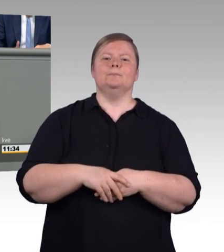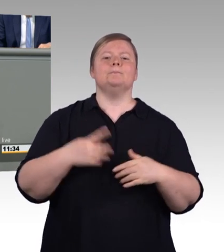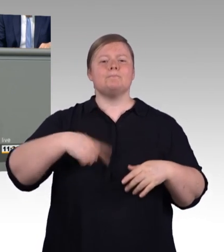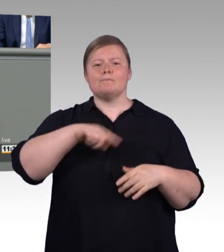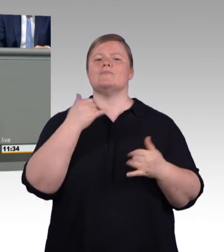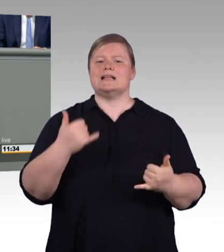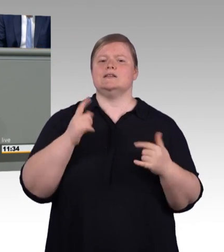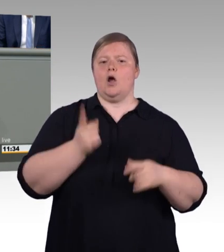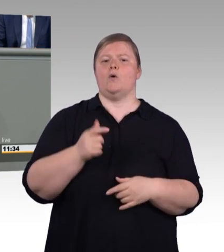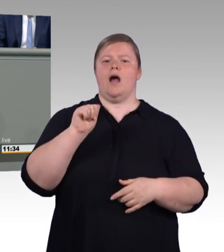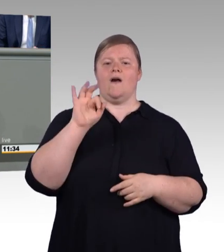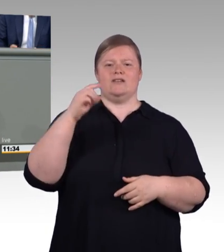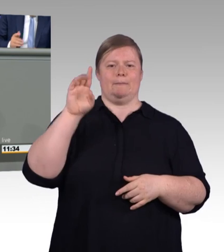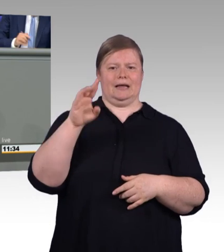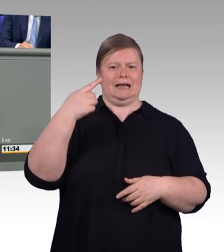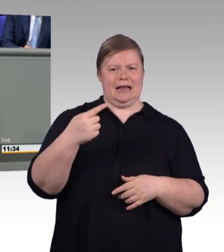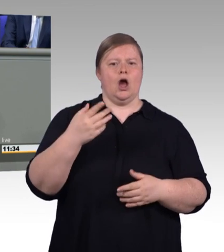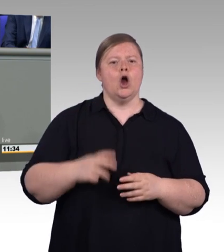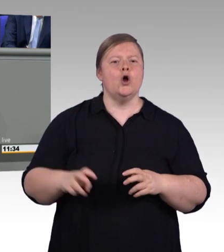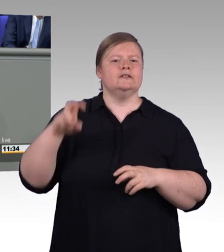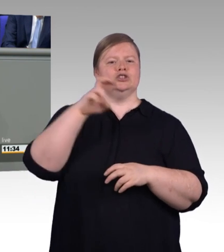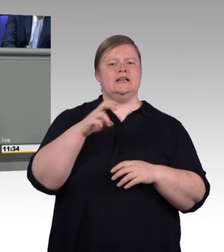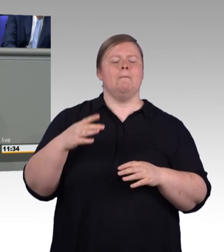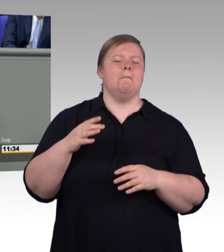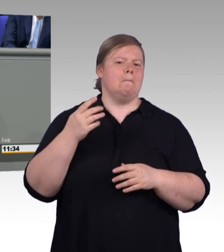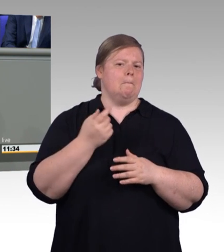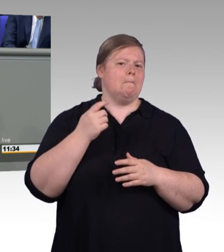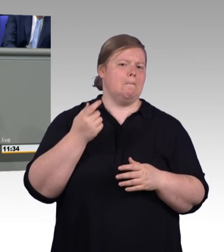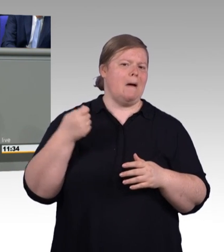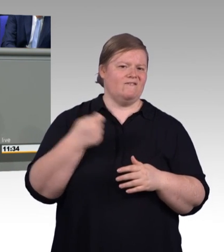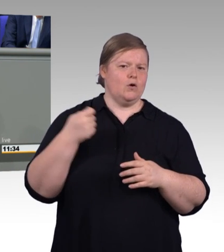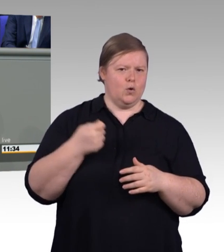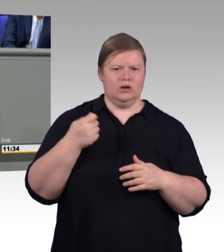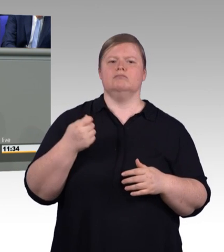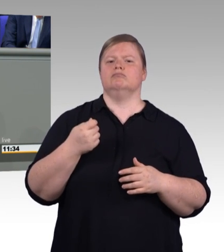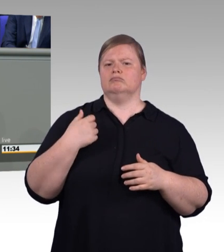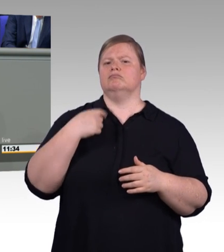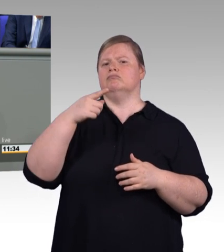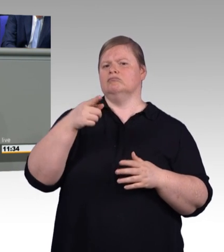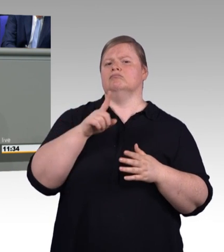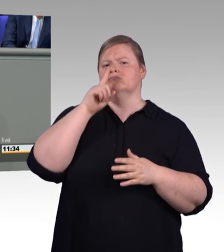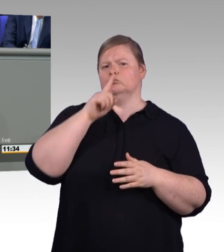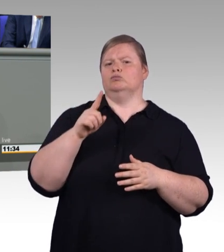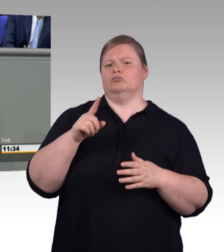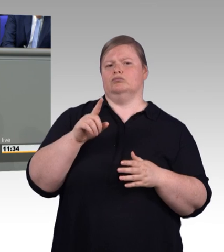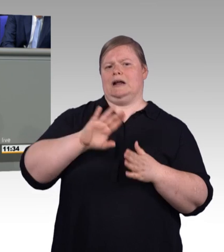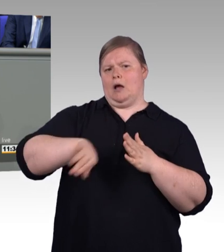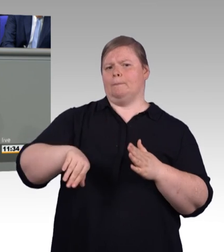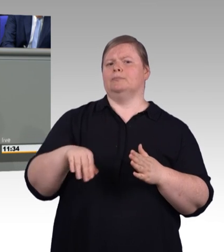der ihr gebührt. 50 Jahre wird unser Berufsbildungsgesetz in diesem Jahr alt. Berufsbildung war bisher in Deutschland